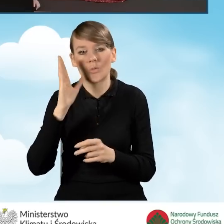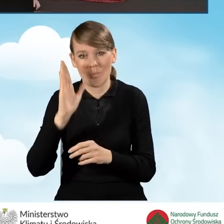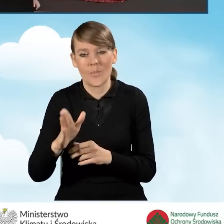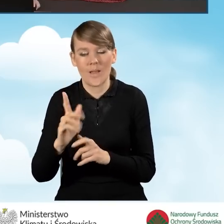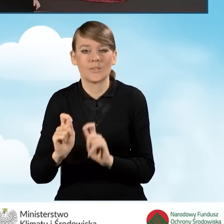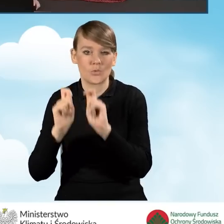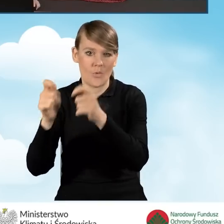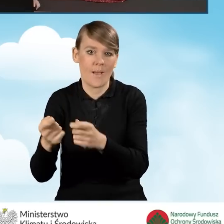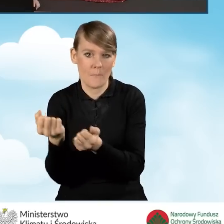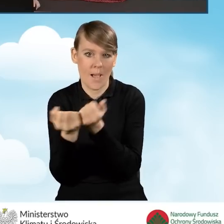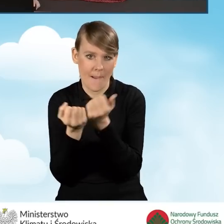składać w formie papierowej.